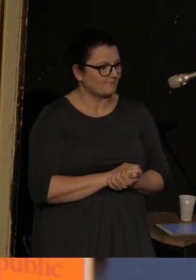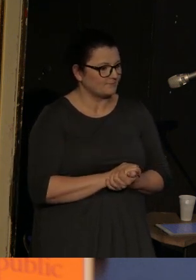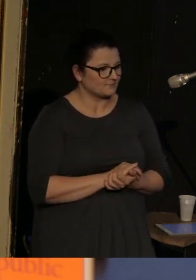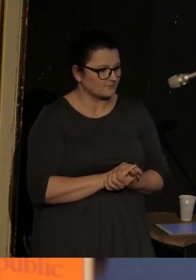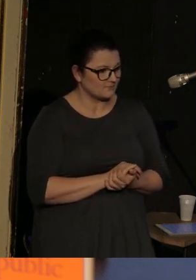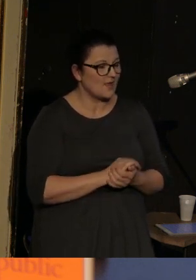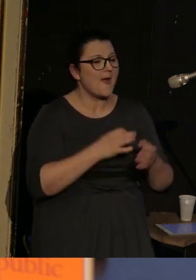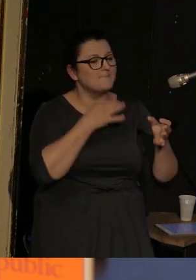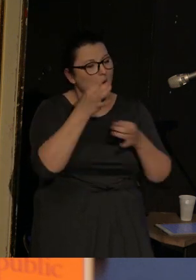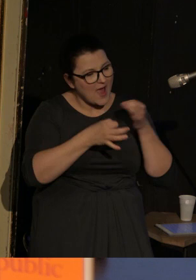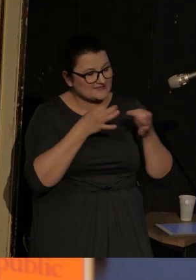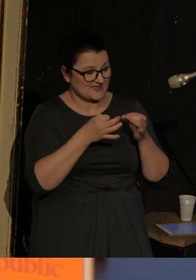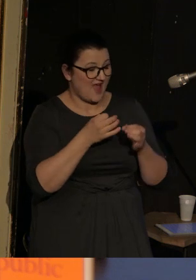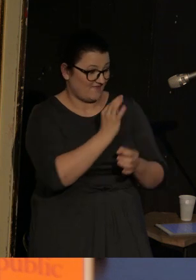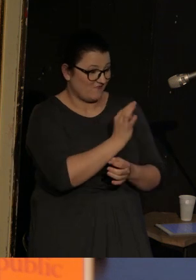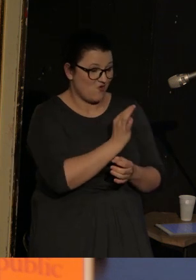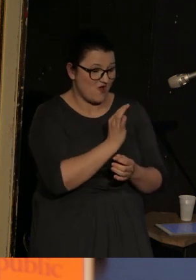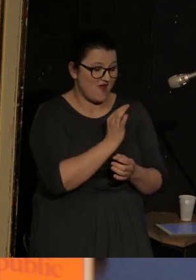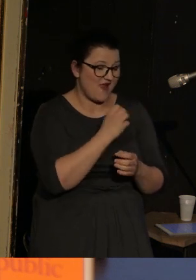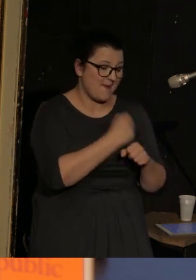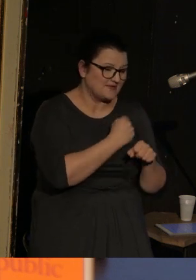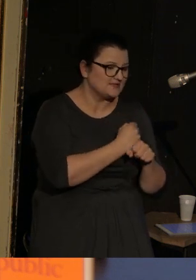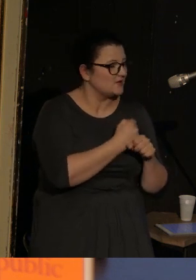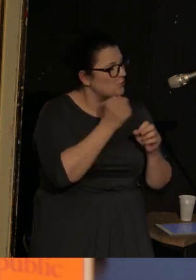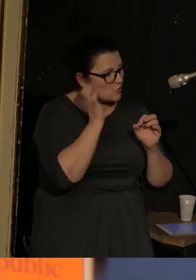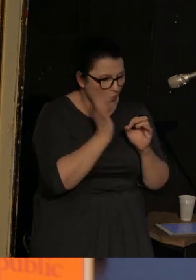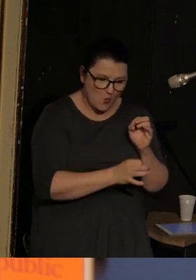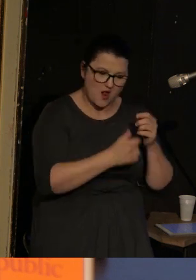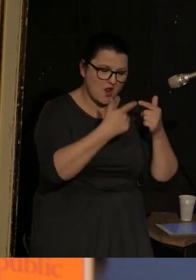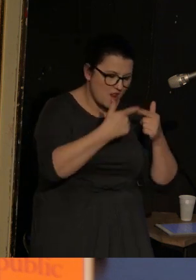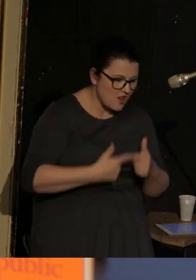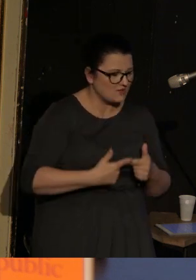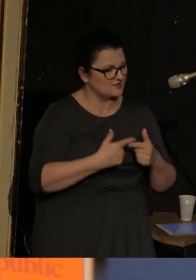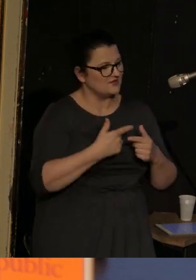Poezja Ilii Kaminskiego jest precyzyjna, narracyjna, ironiczna.